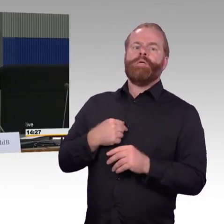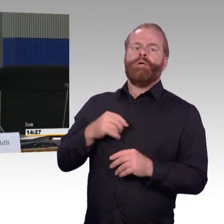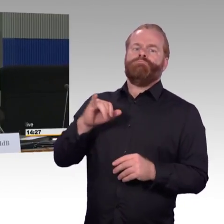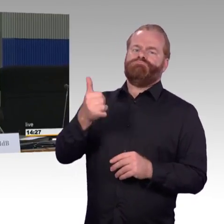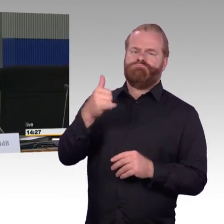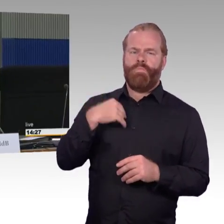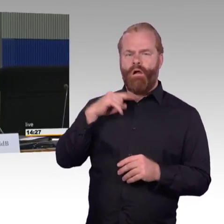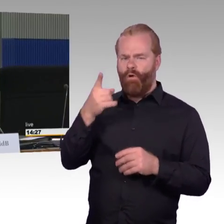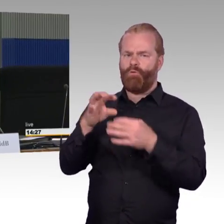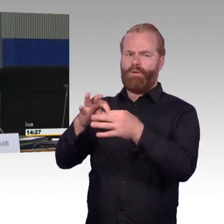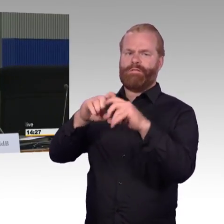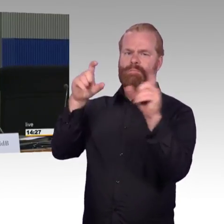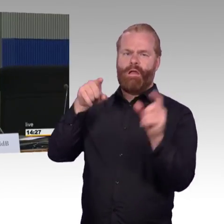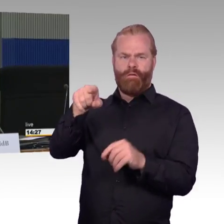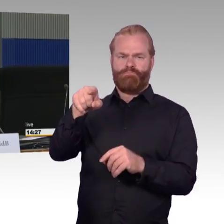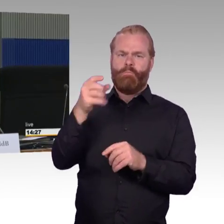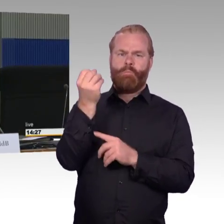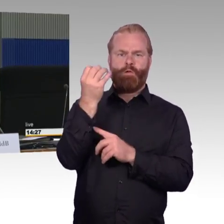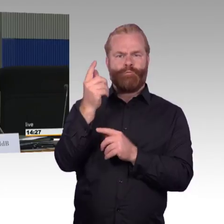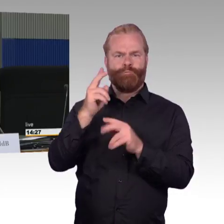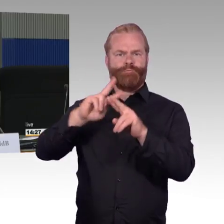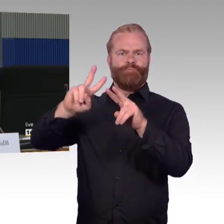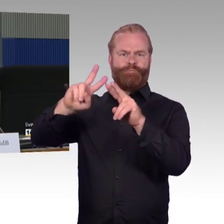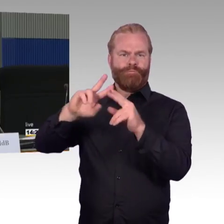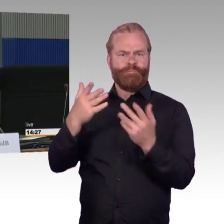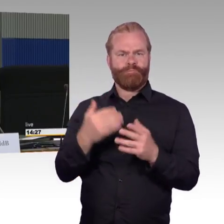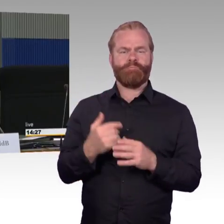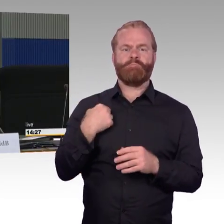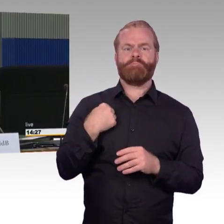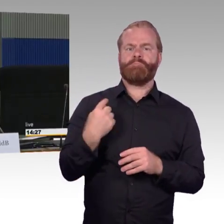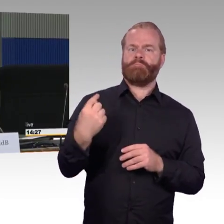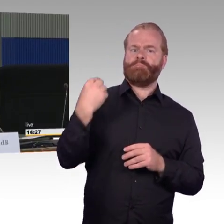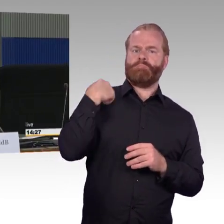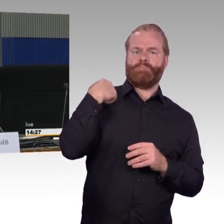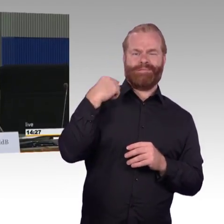im kleineren Kreis geführt, bei dem es um Bahnsteighöhen ging